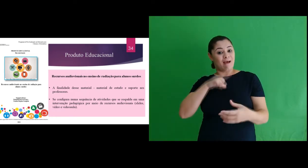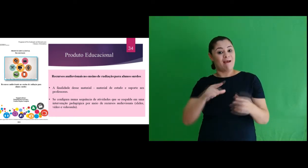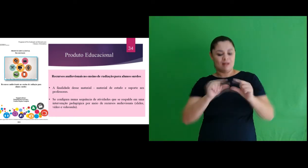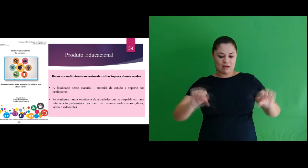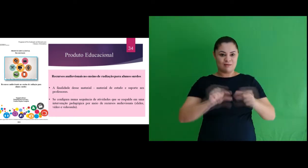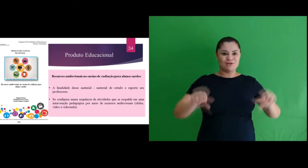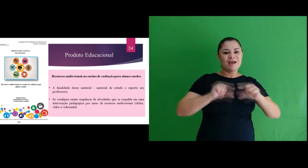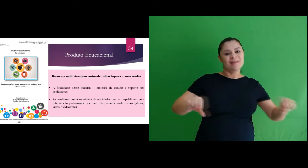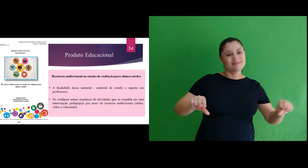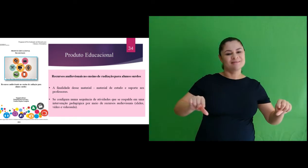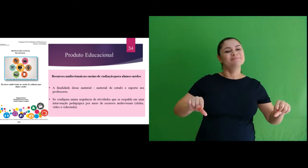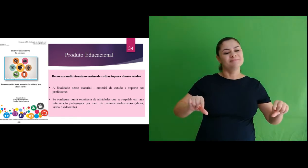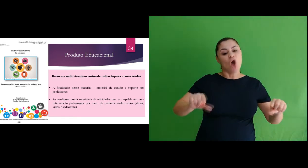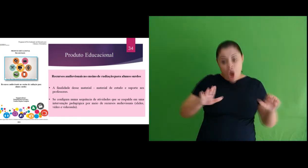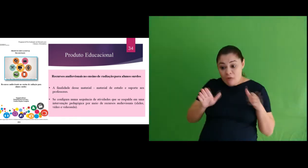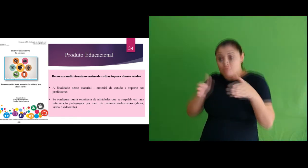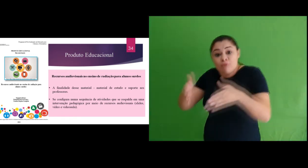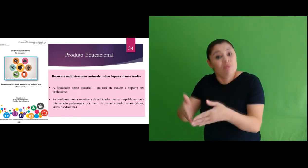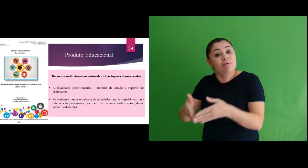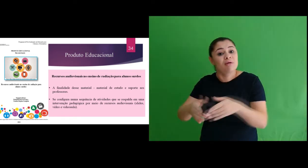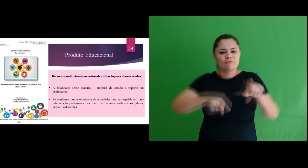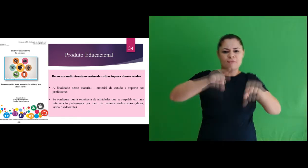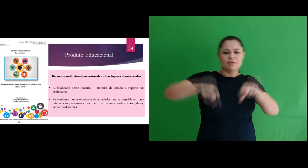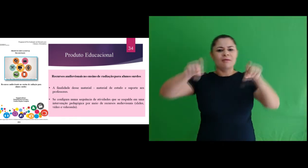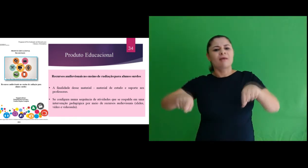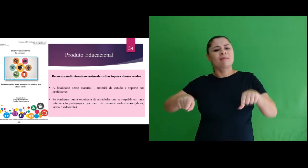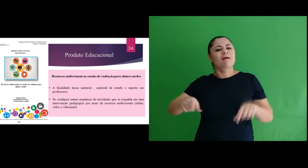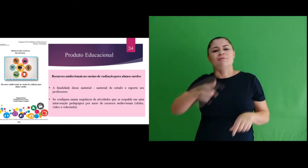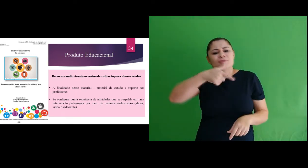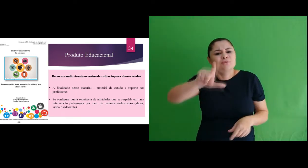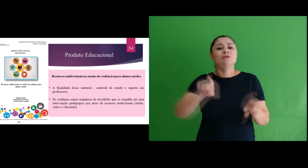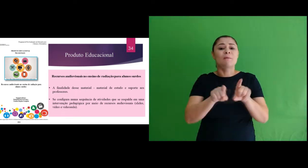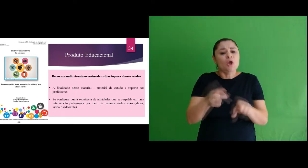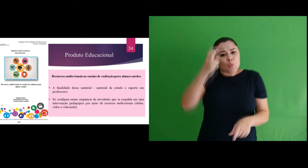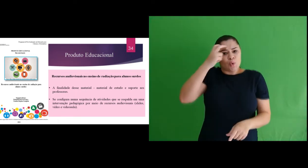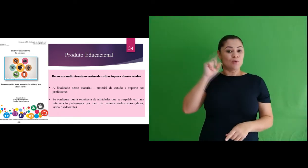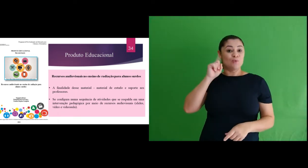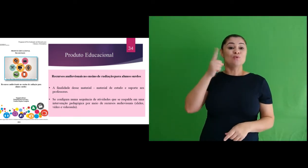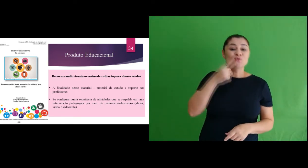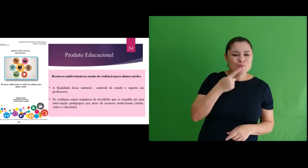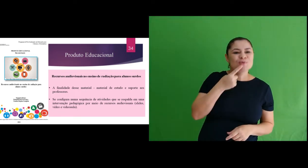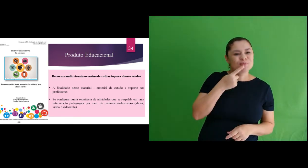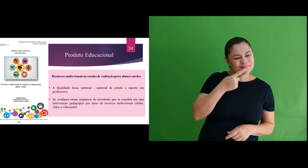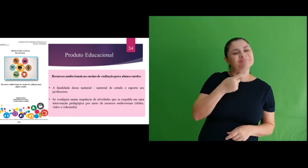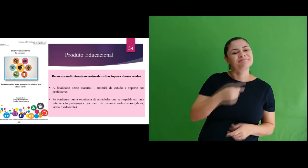legendado na busca de contemplar a especificidade linguística e cultural do sujeito surdo associando